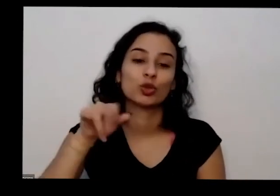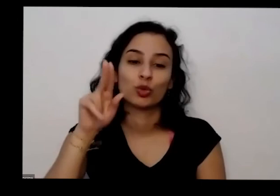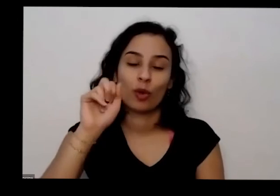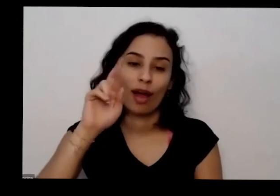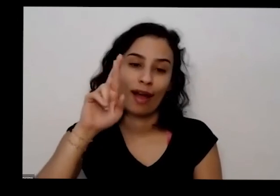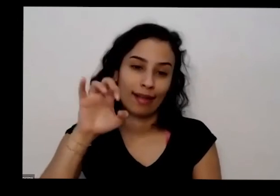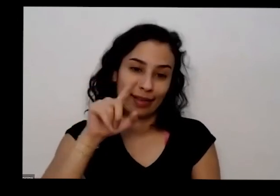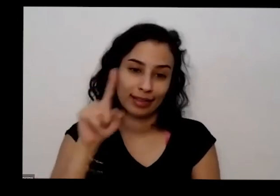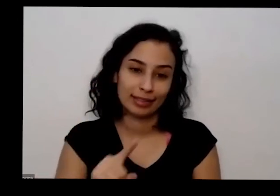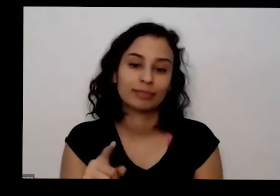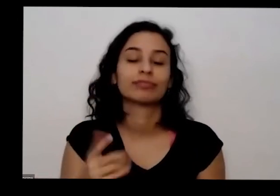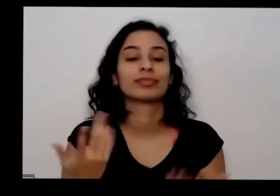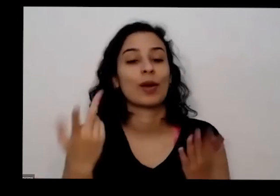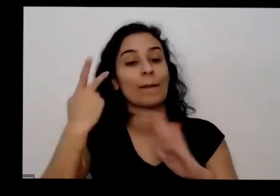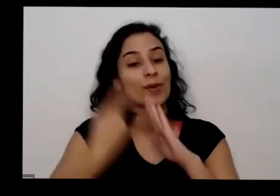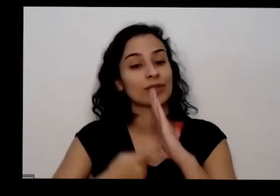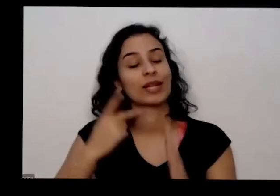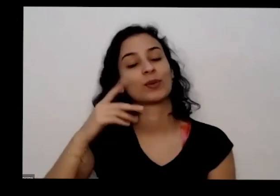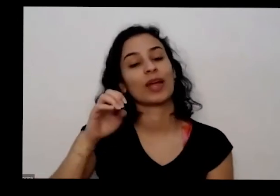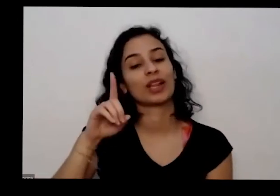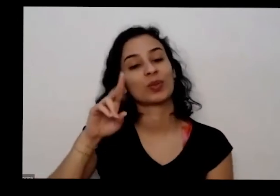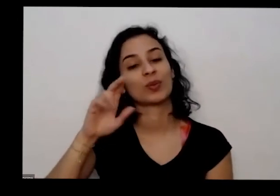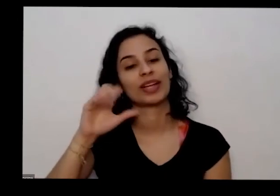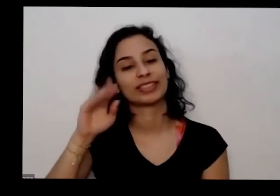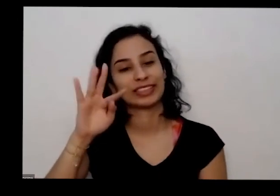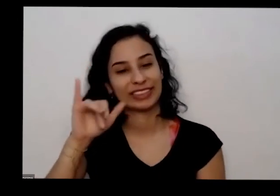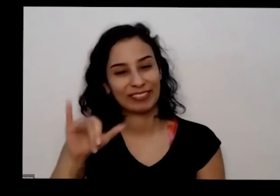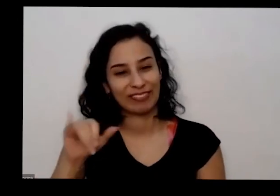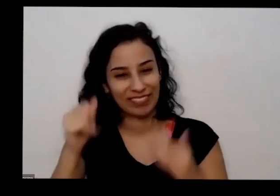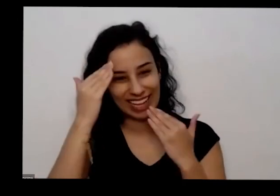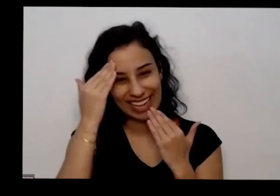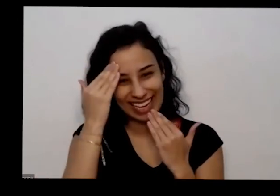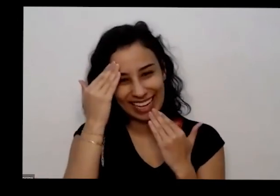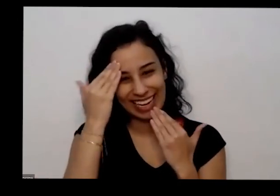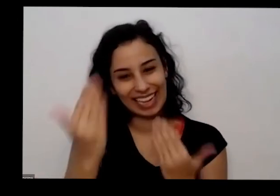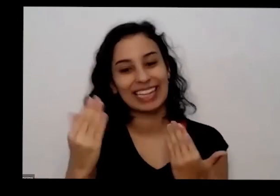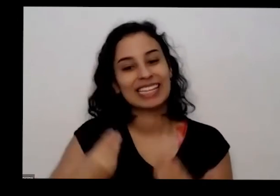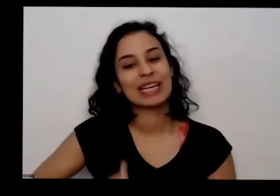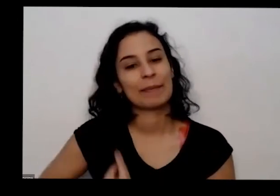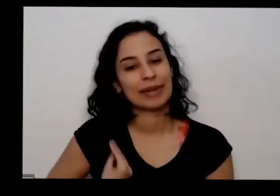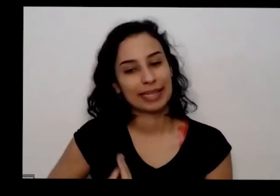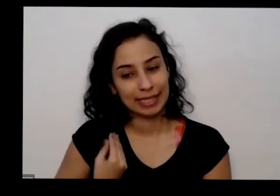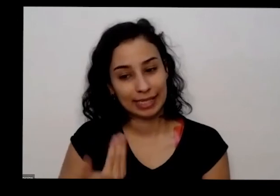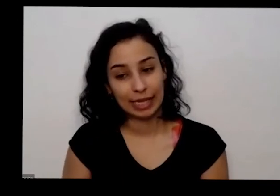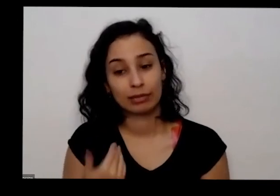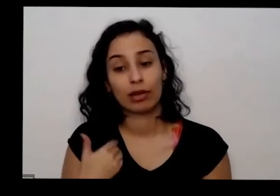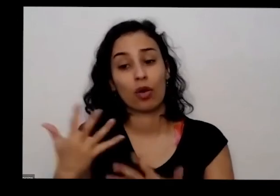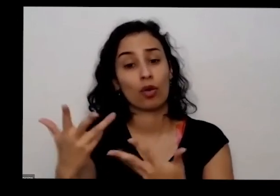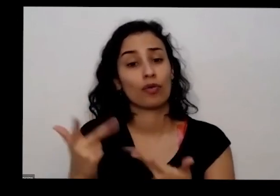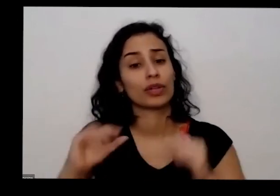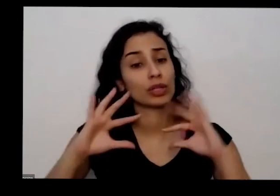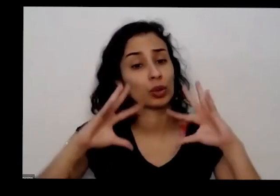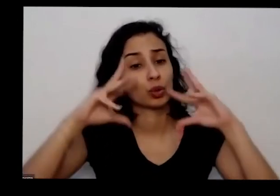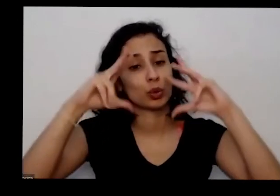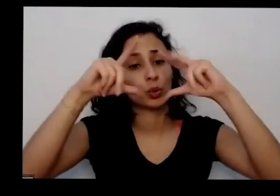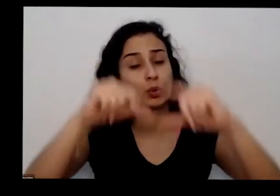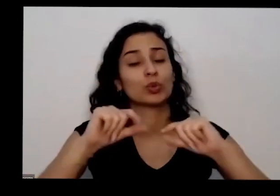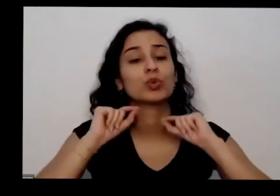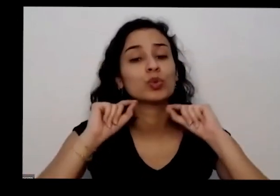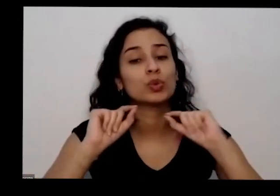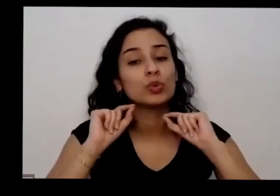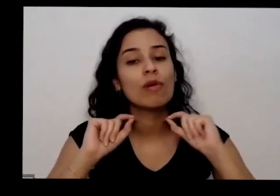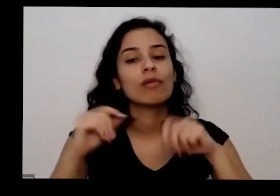Ratinho agradece a todo mundo que está presente a gente é combina todos na acessar em alguns canais